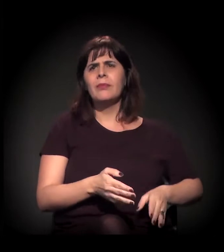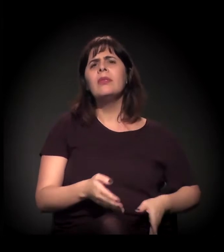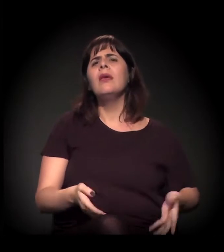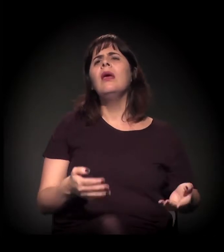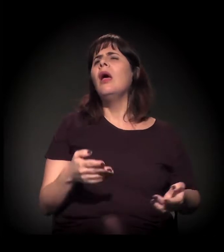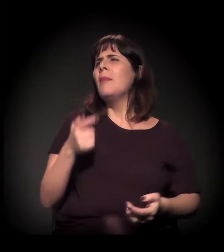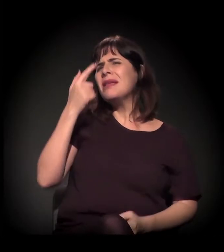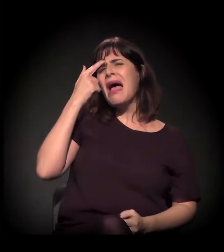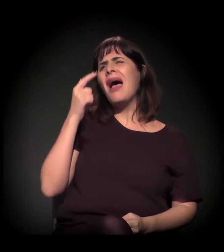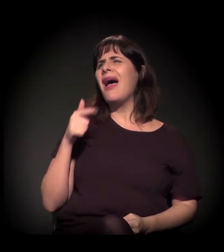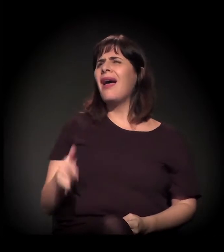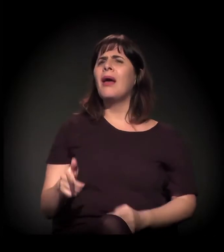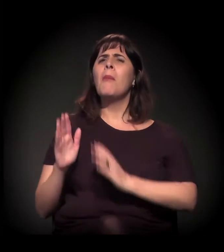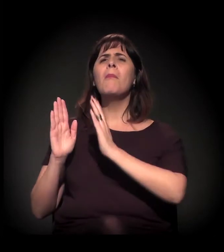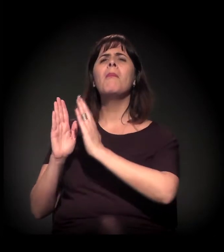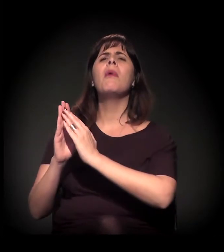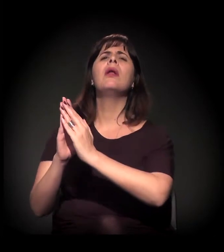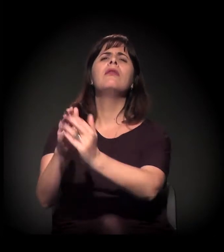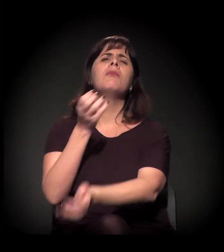Quem vai ser contra a moradia? Mas que moradia é essa?